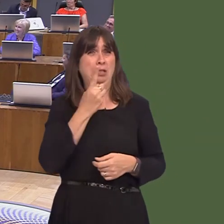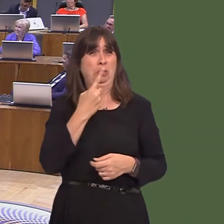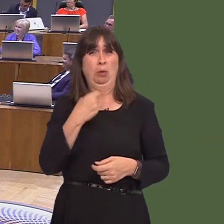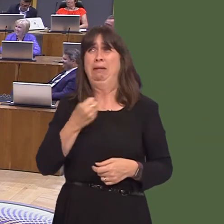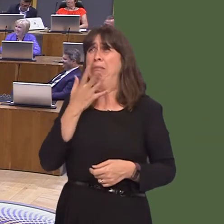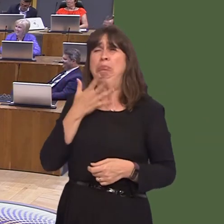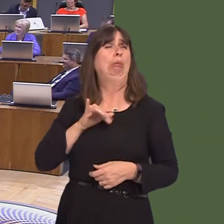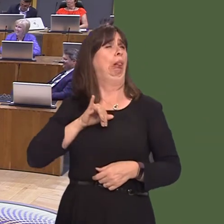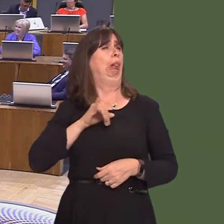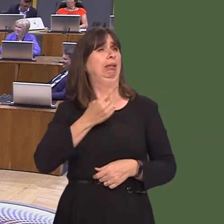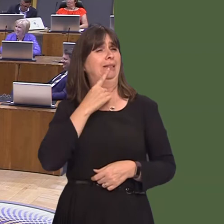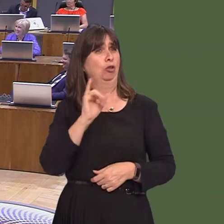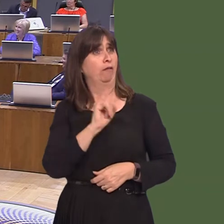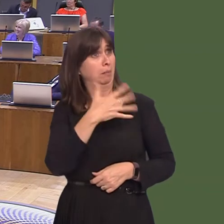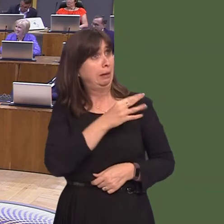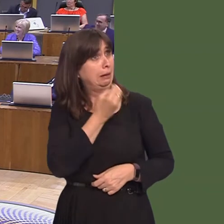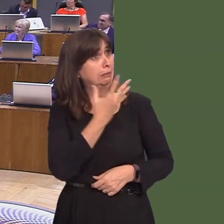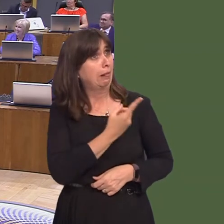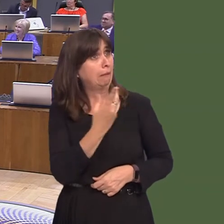ask her whether that's personal experience or not, but it's not a recommendation from